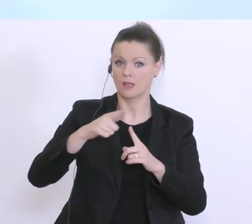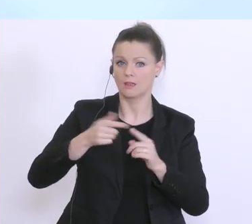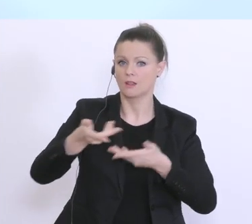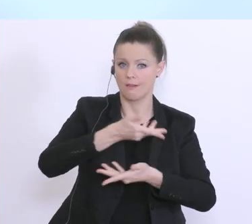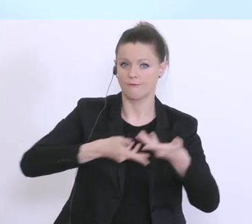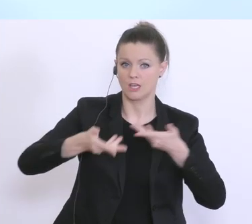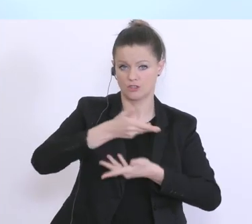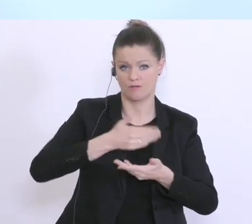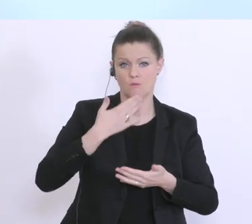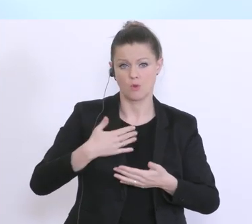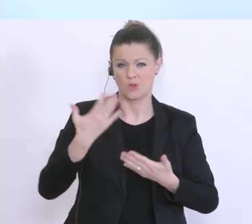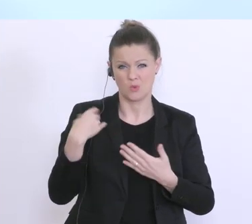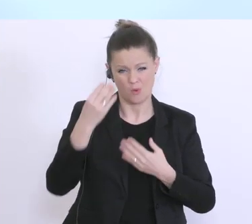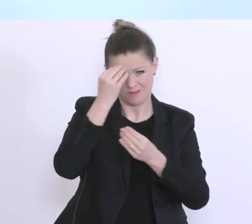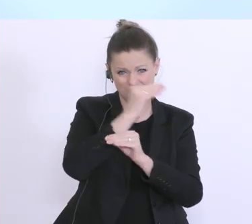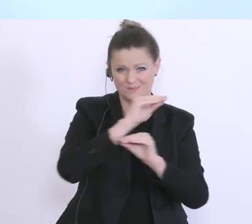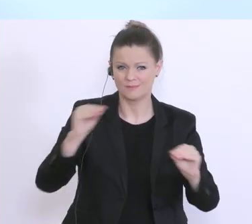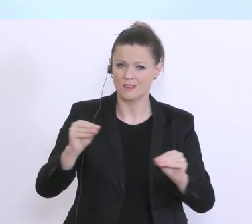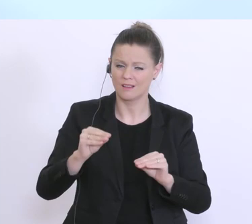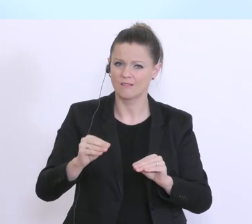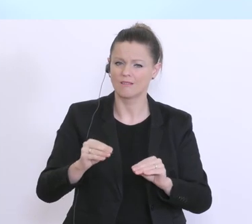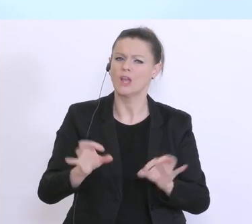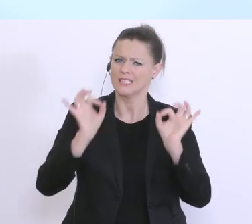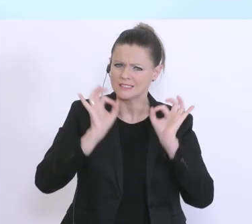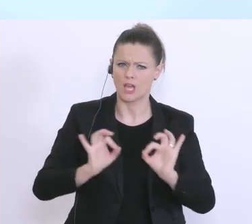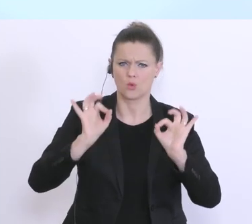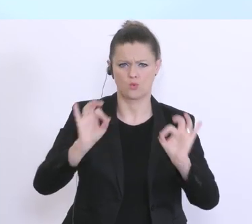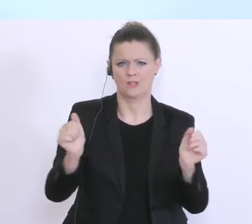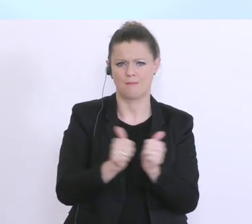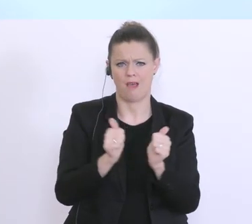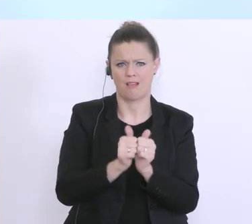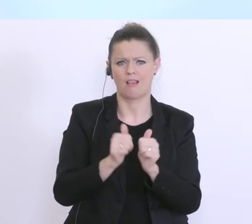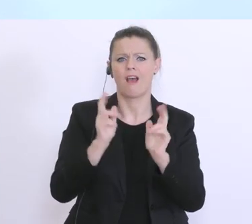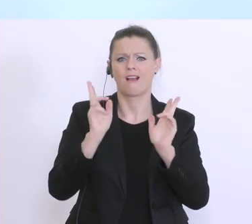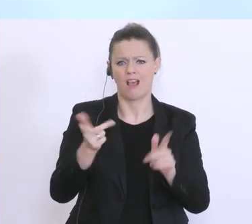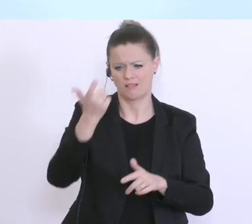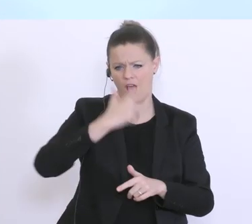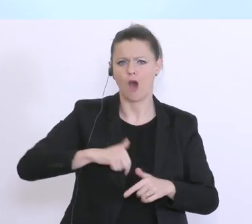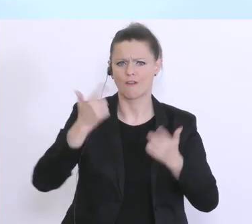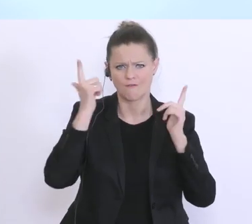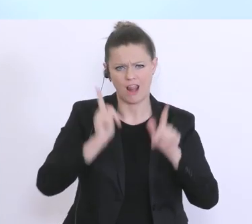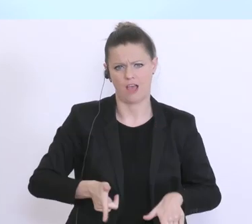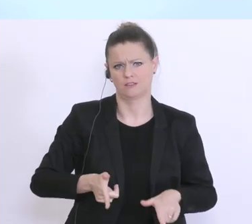erlauben Sie mir das nochmal zu betonen, ein verlässlicher Partner, der Herr Bundesminister hat es schon gesagt, nicht nur in den guten, sondern auch in dieser außergewöhnlichen